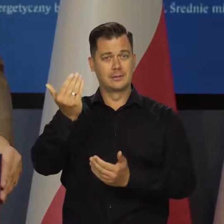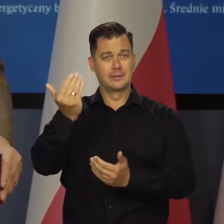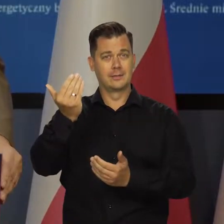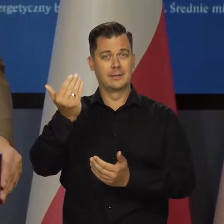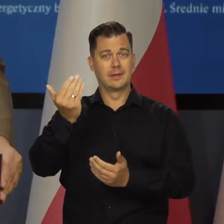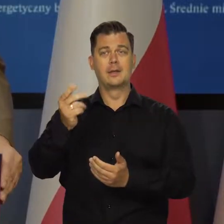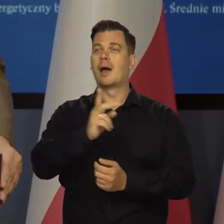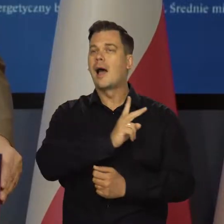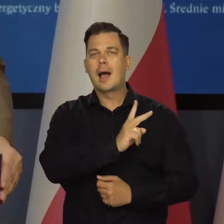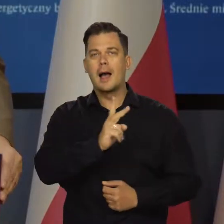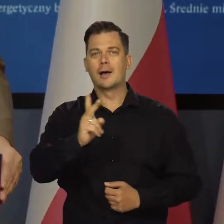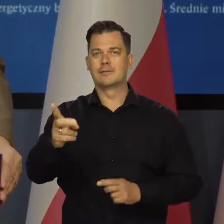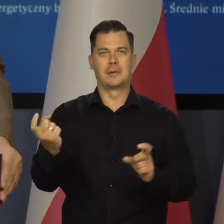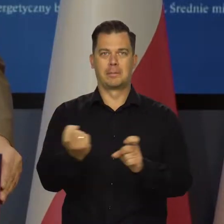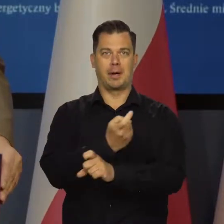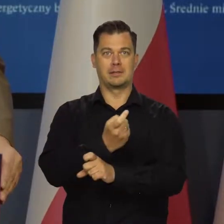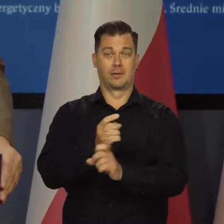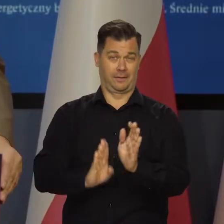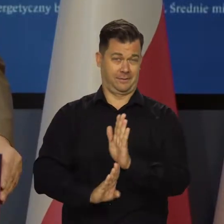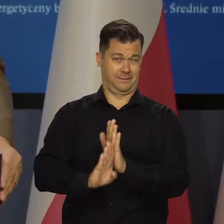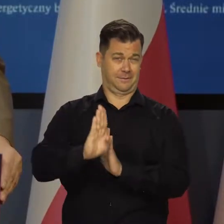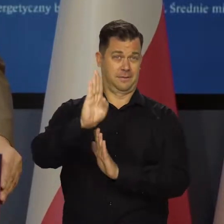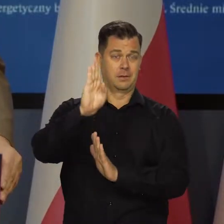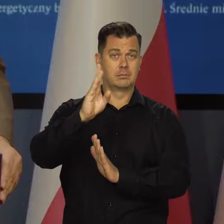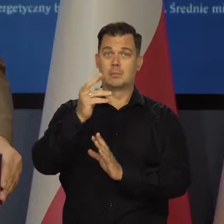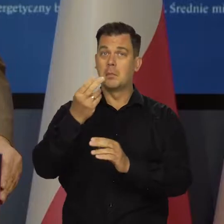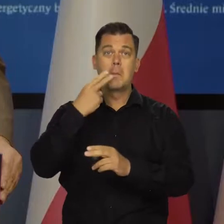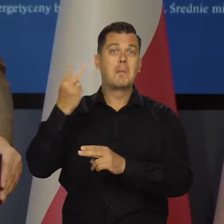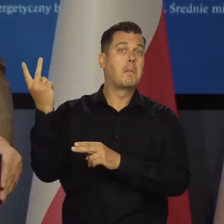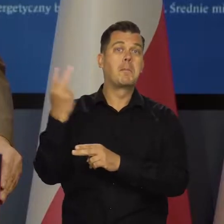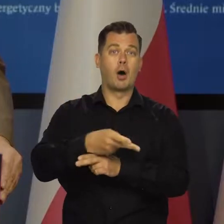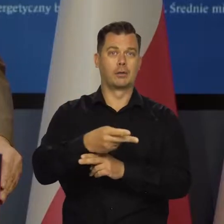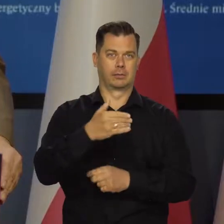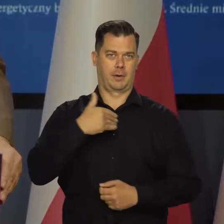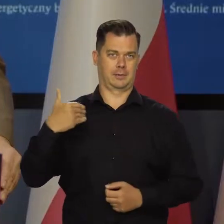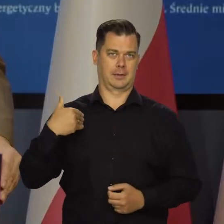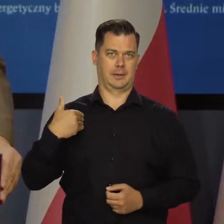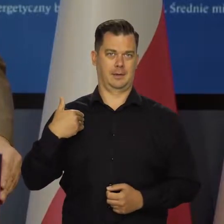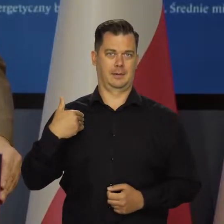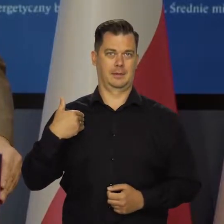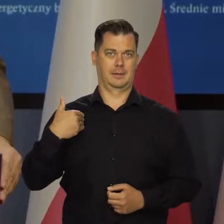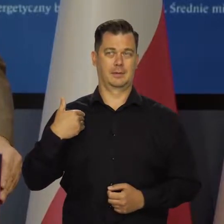we wszystkich krajach jest wysoka inflacja. W wielu z nich jest wyższa, niż w Polsce. To jest wspólne zjawisko.